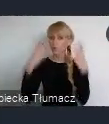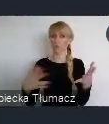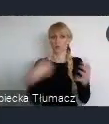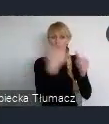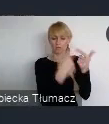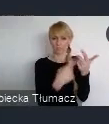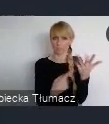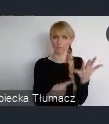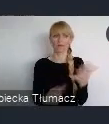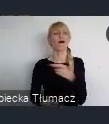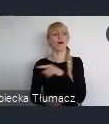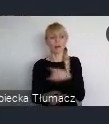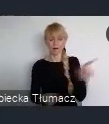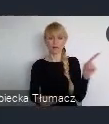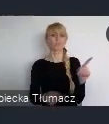To jest nasza wartość miasta, to jest nasza wartość regionu,